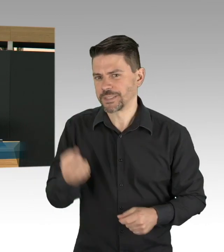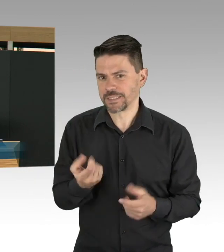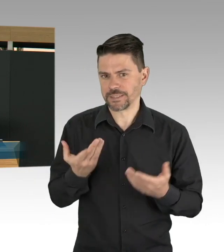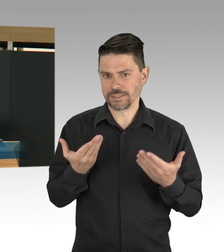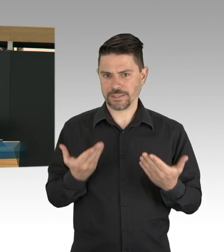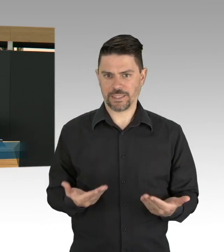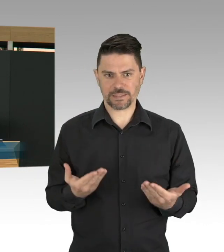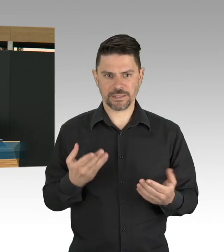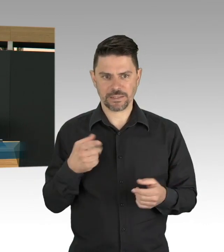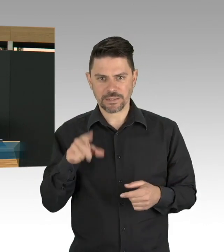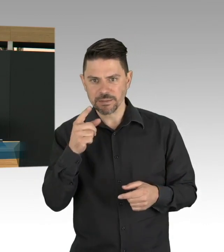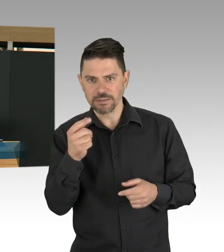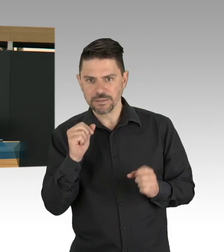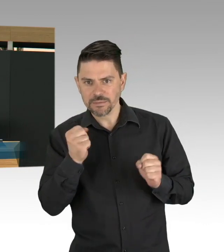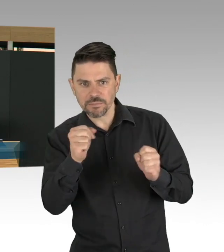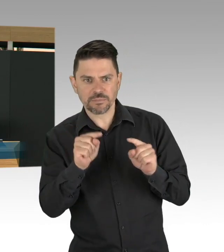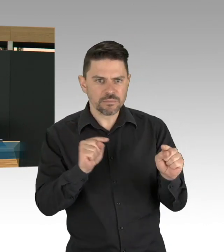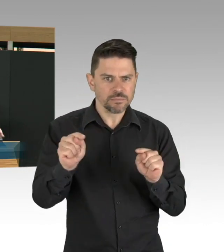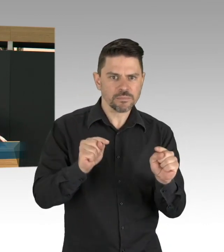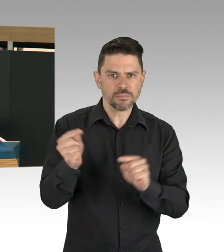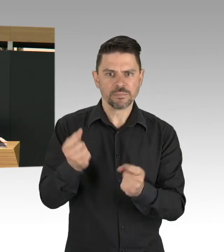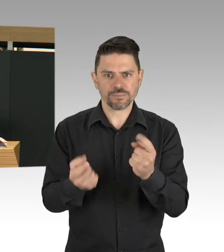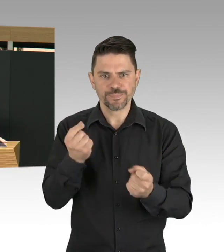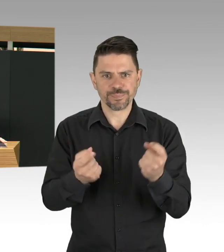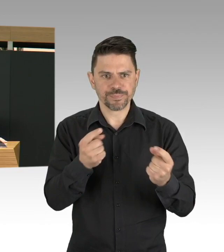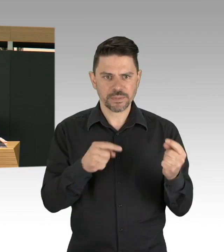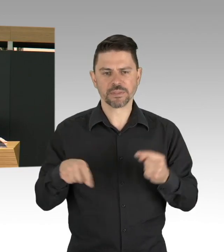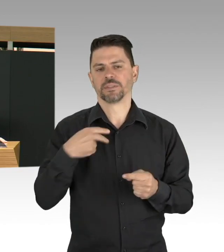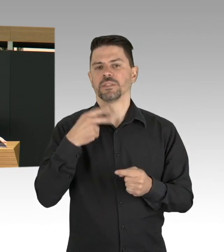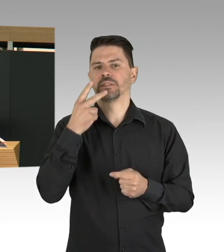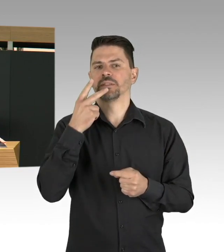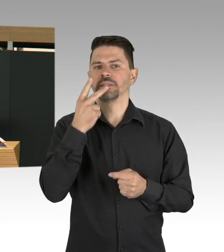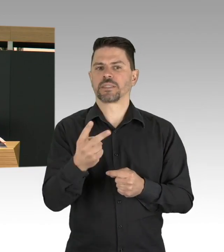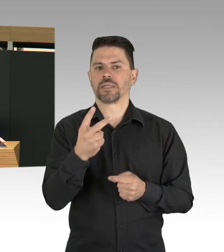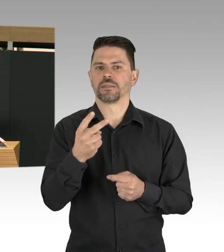das haben wir schon angefangen, wir fangen an mit Pflegeheimen, dass wir sie auch systematisch testen,